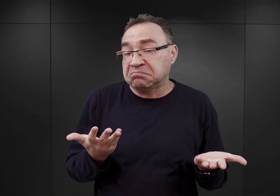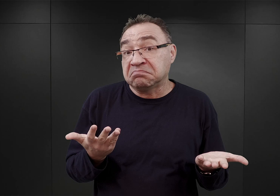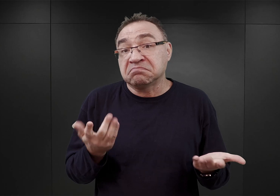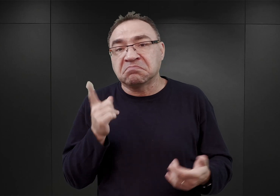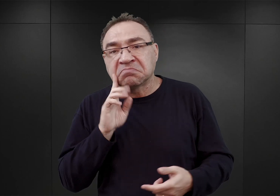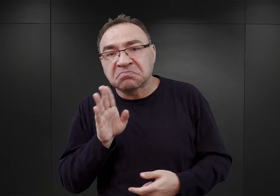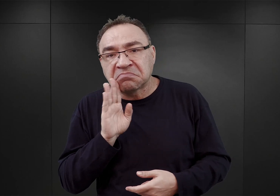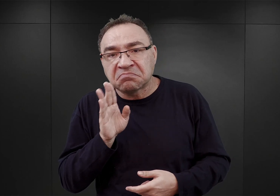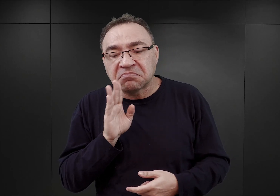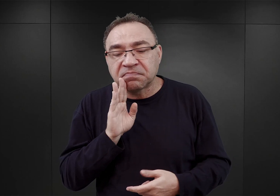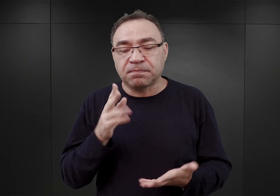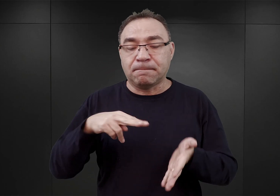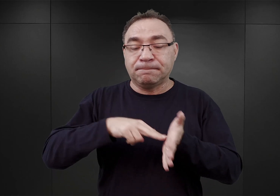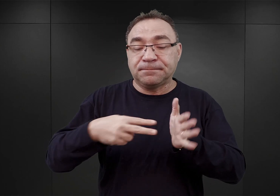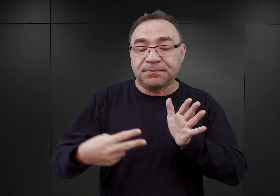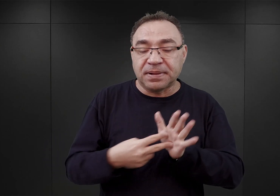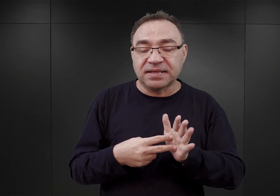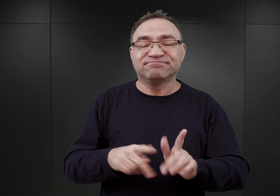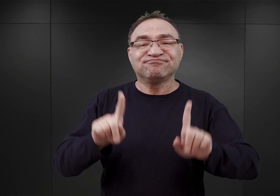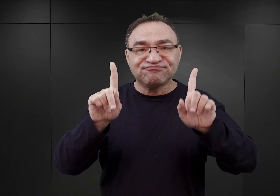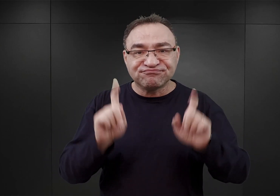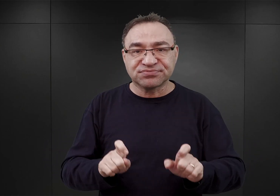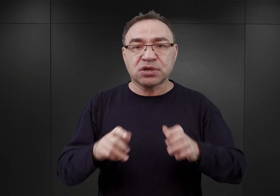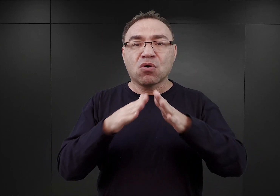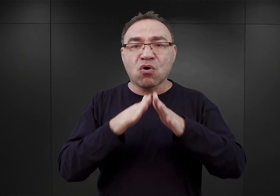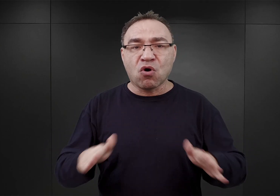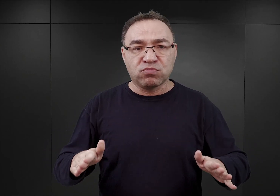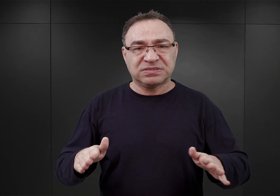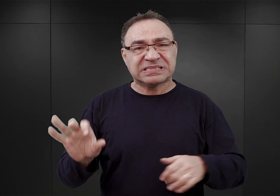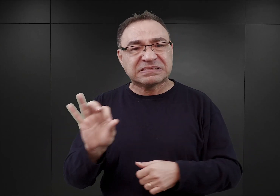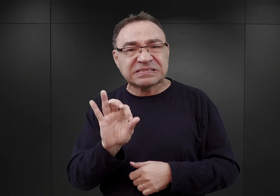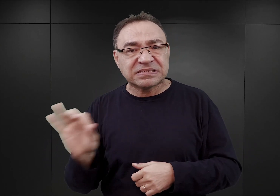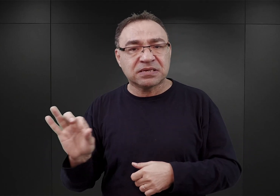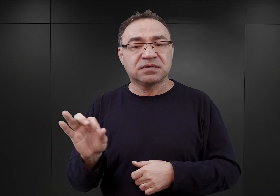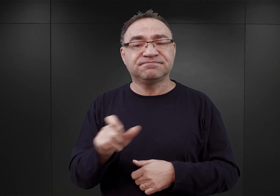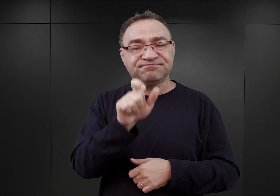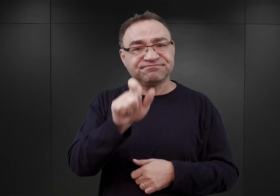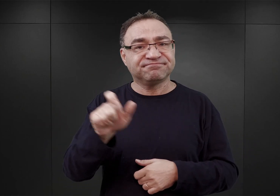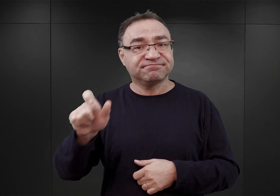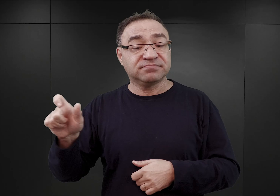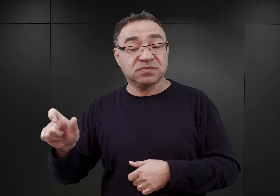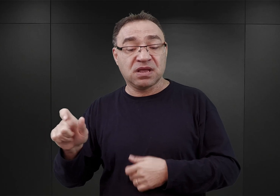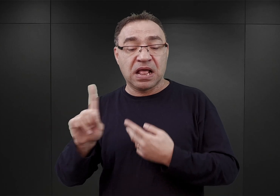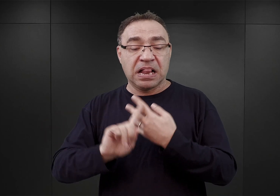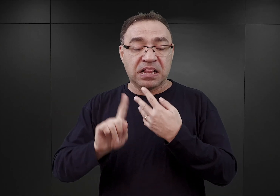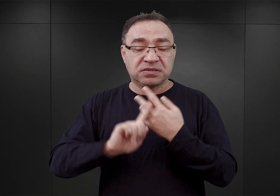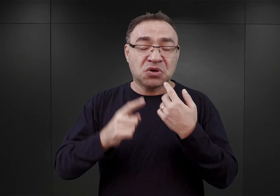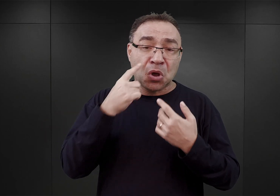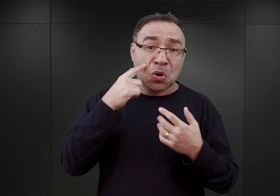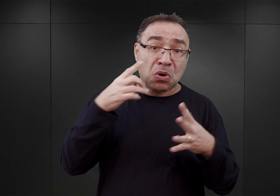w związku z planowanym uruchomieniem obozu koncentracyjnego, ci więźniowie w liczbie około 10 000